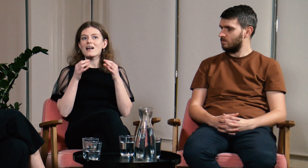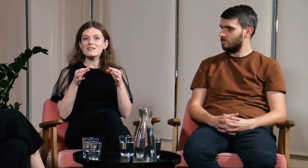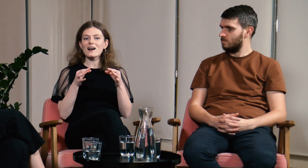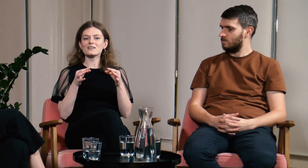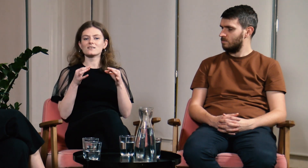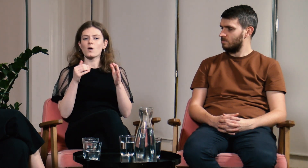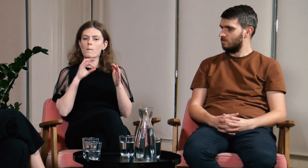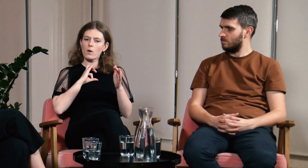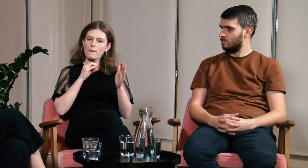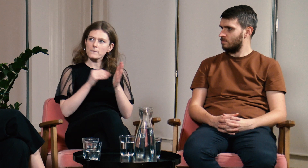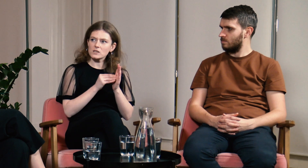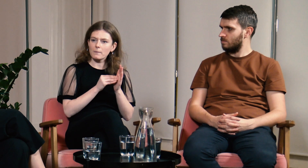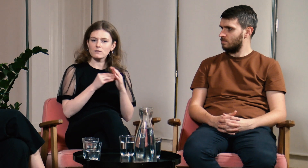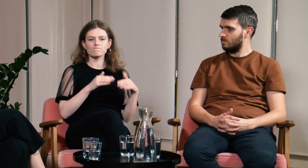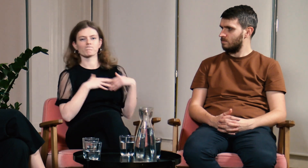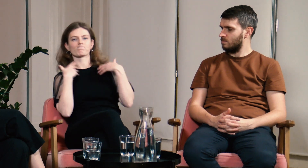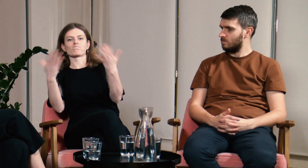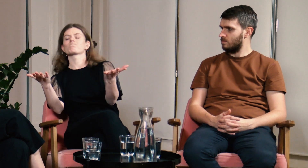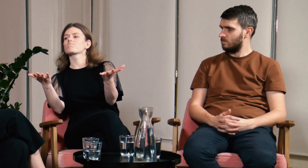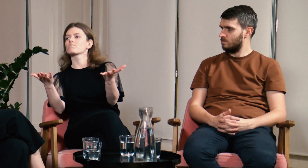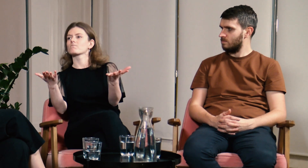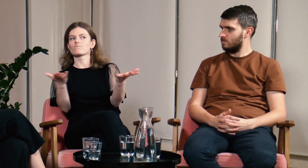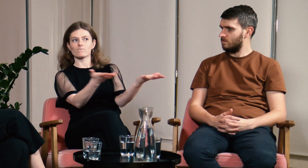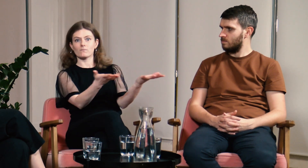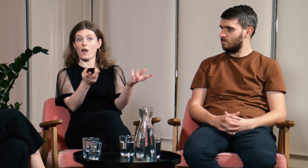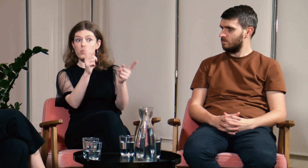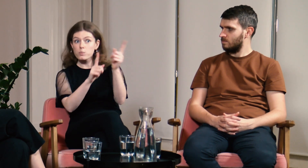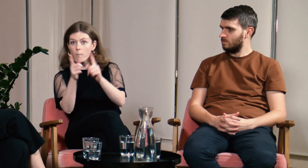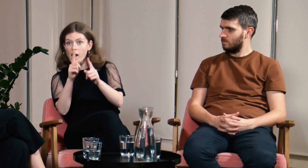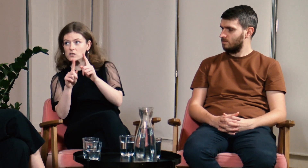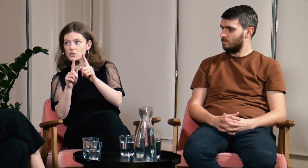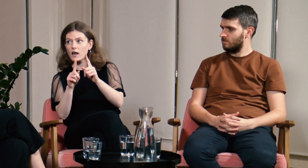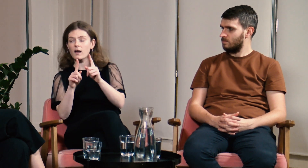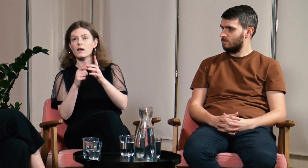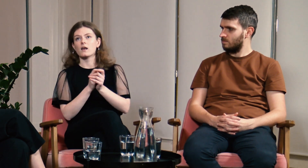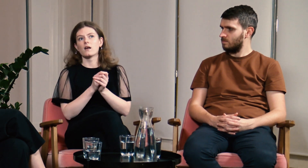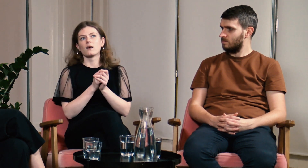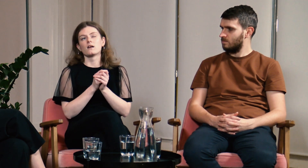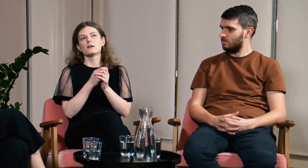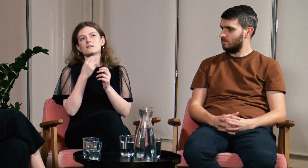Teraz głośno komunikuję swoje potrzeby i uświadamiam innych.